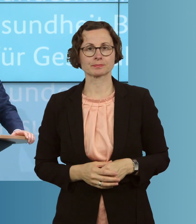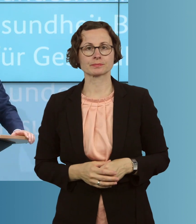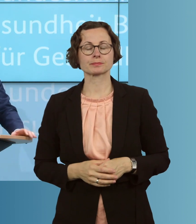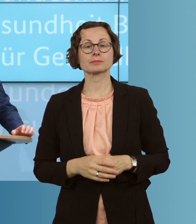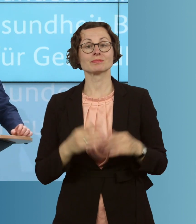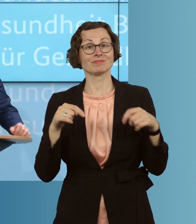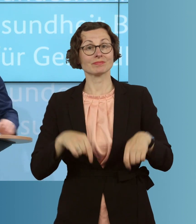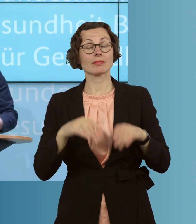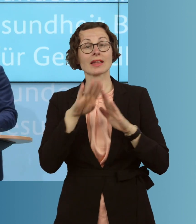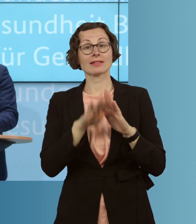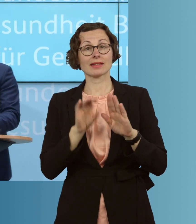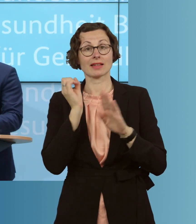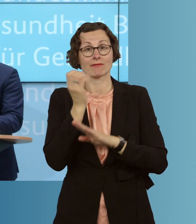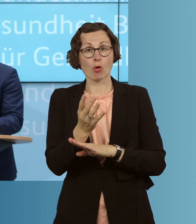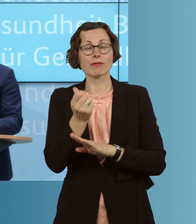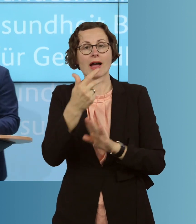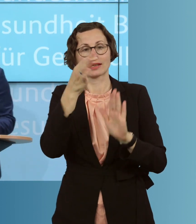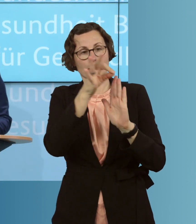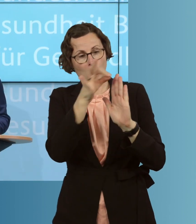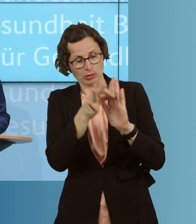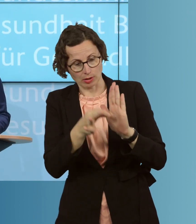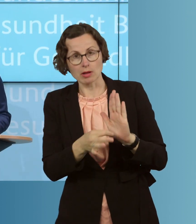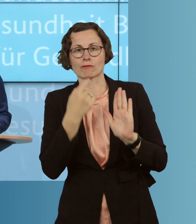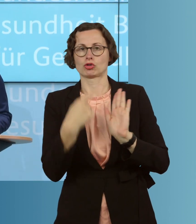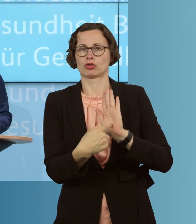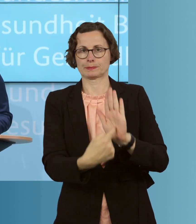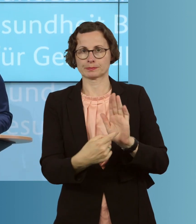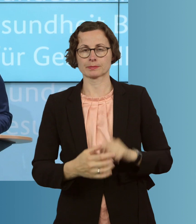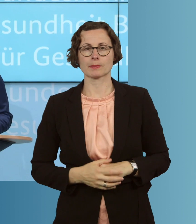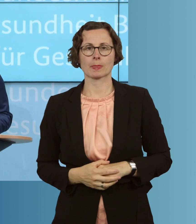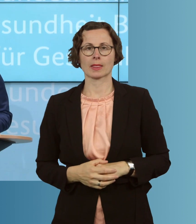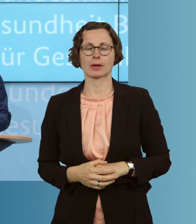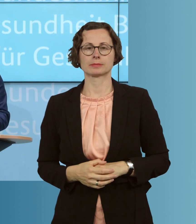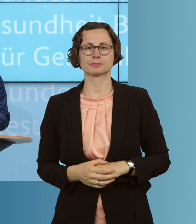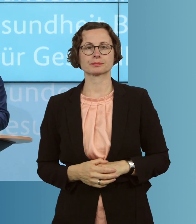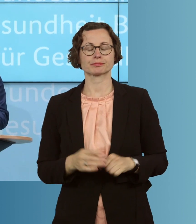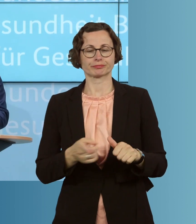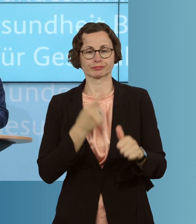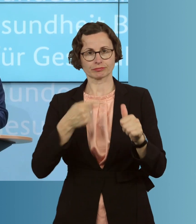aus dem Gesetzentwurf hervorheben. Erstens werden wir mehr Tests ermöglichen,